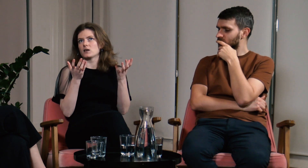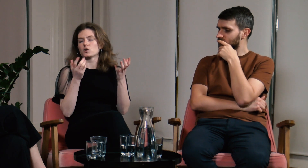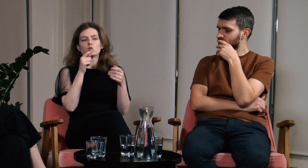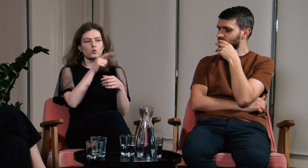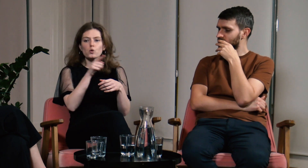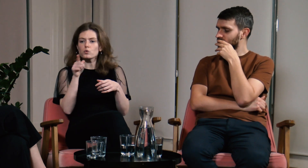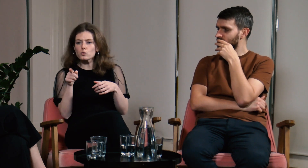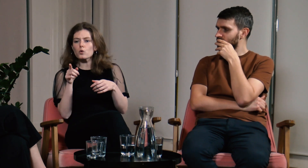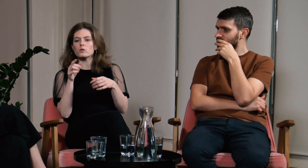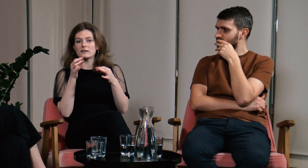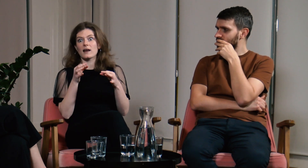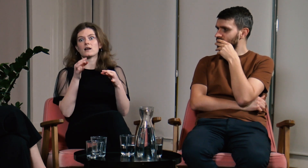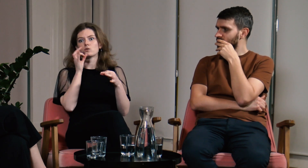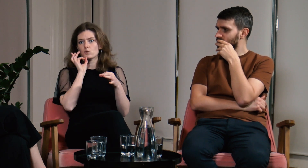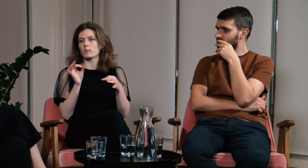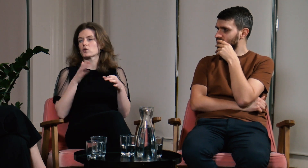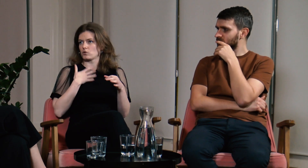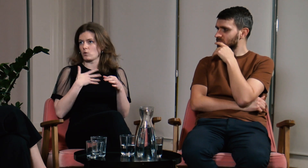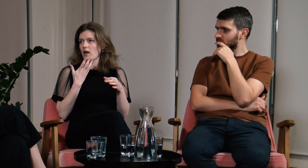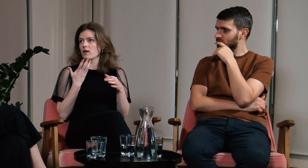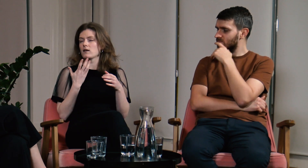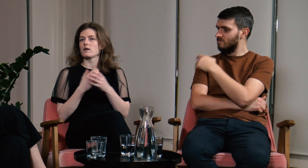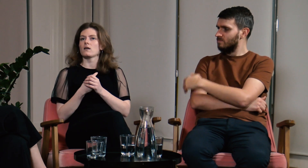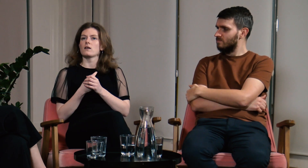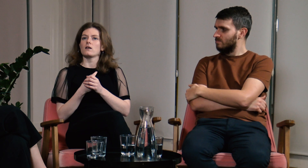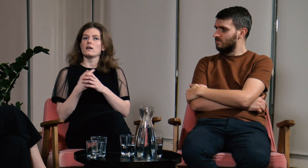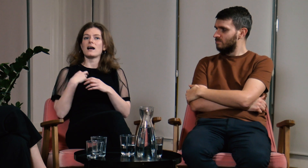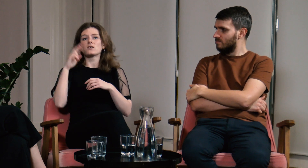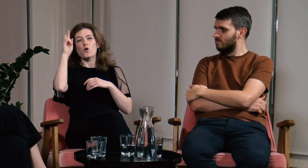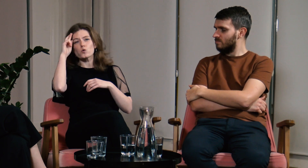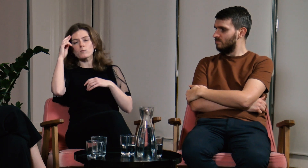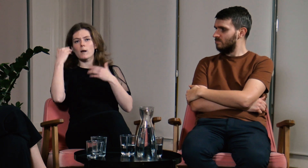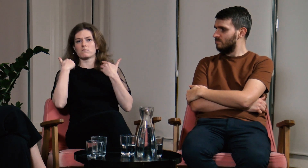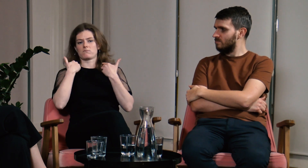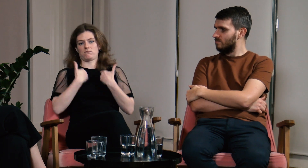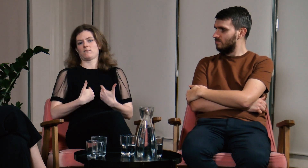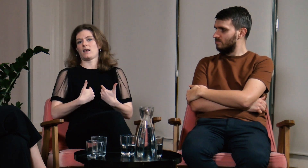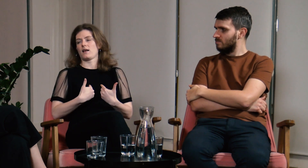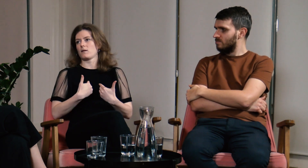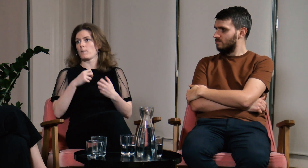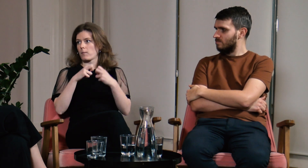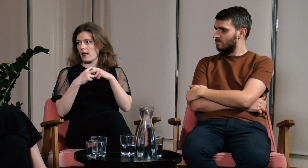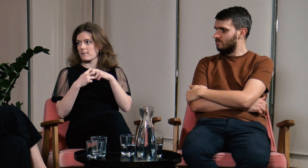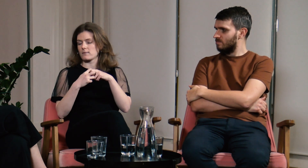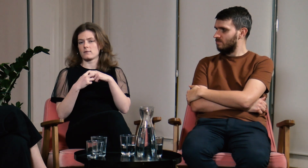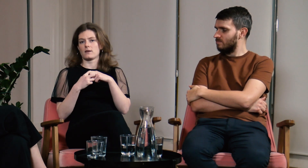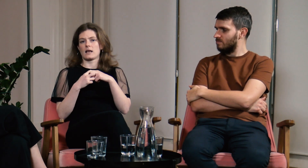Aktualnie czuję się dobrze i w jednym i drugim miejscu. Rozumiem siebie i swoje problemy.